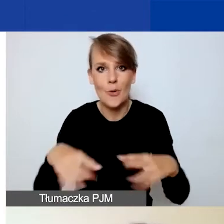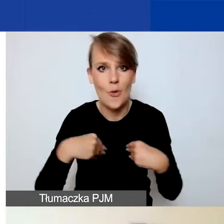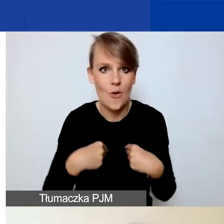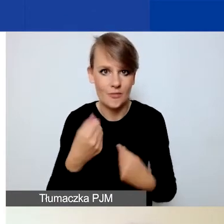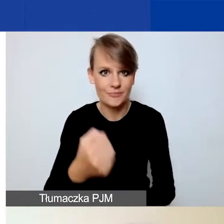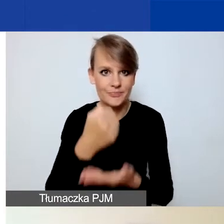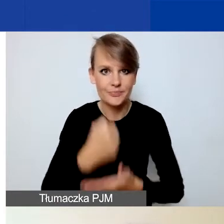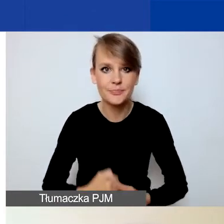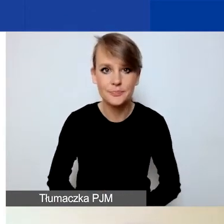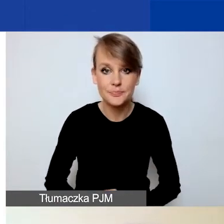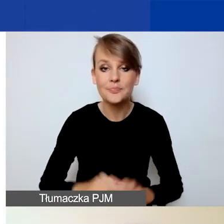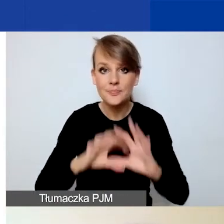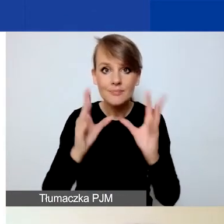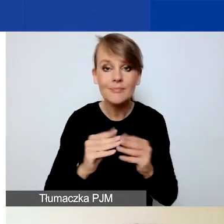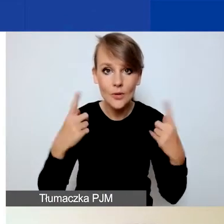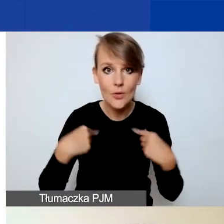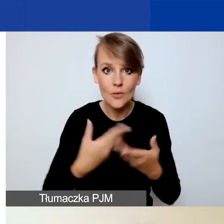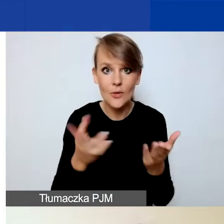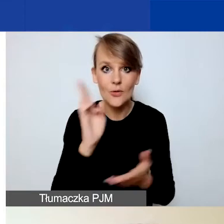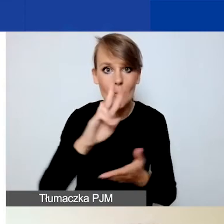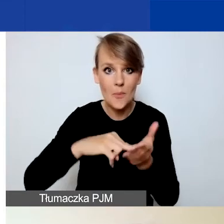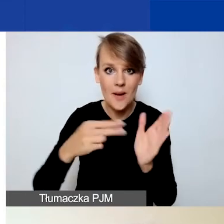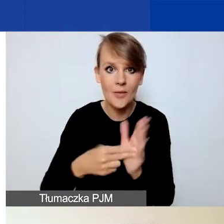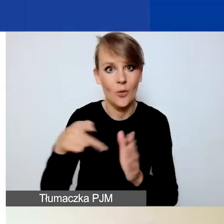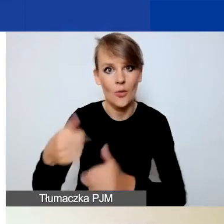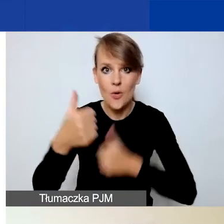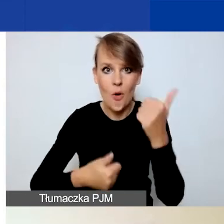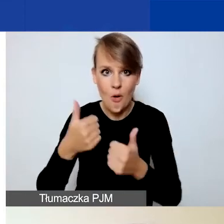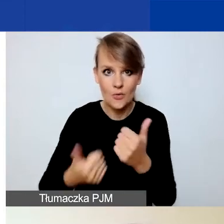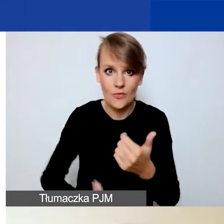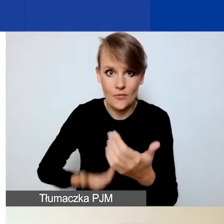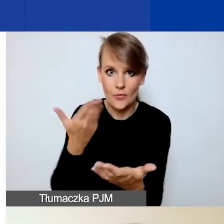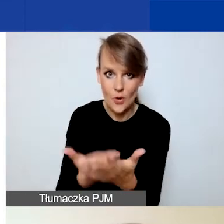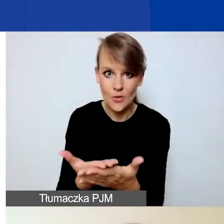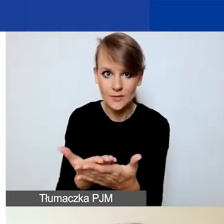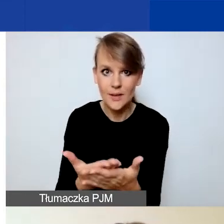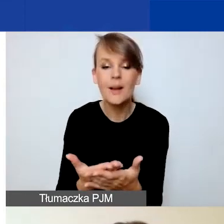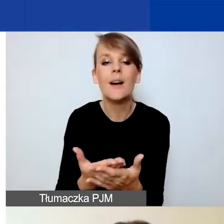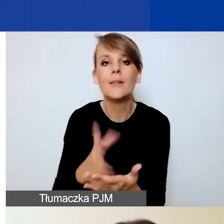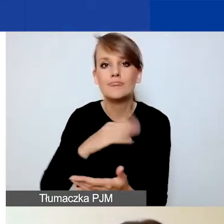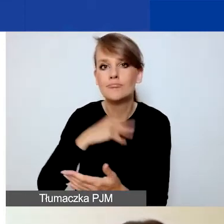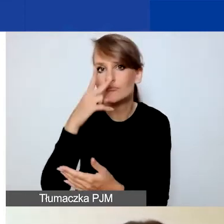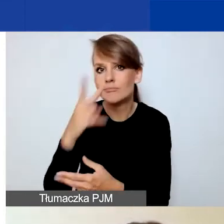Wszystkie osoby, które planują złożyć wniosek w tym konkursie, odsyłam do naszej strony internetowej.